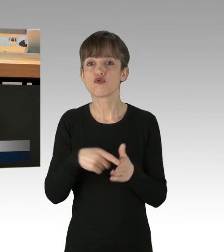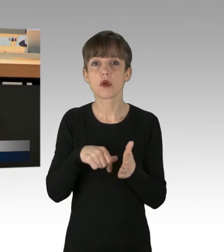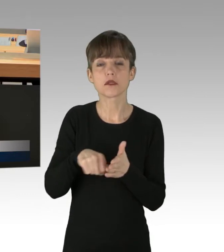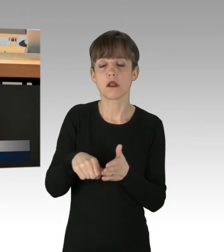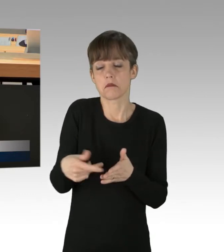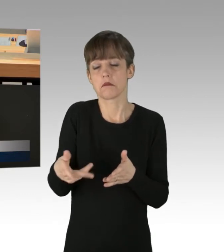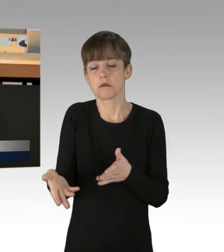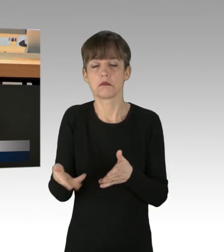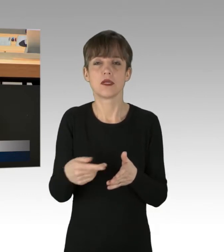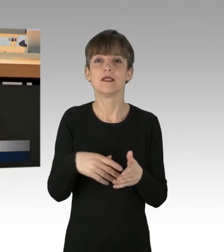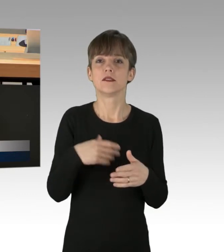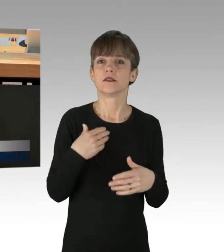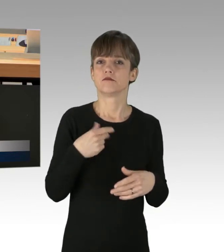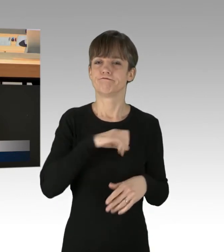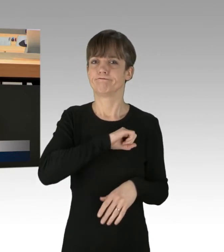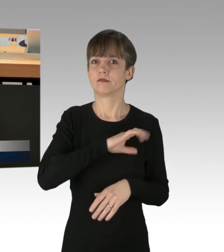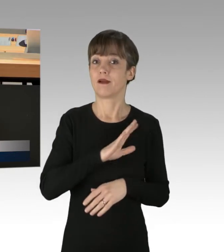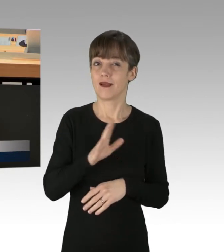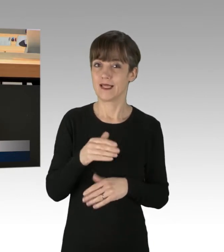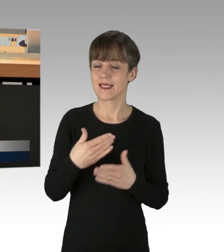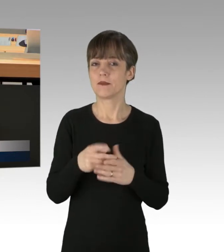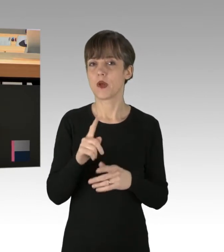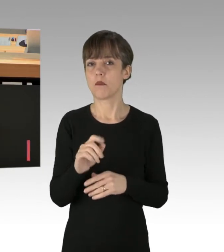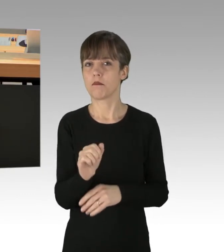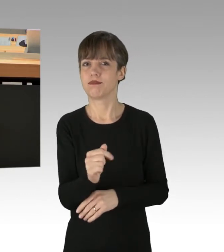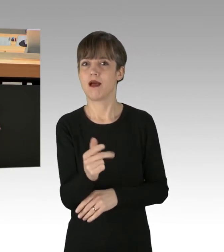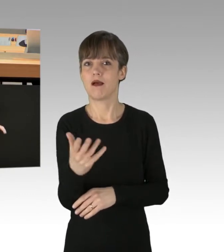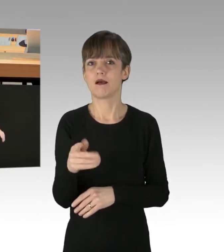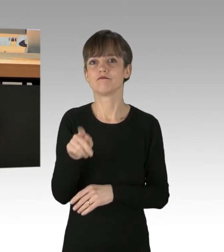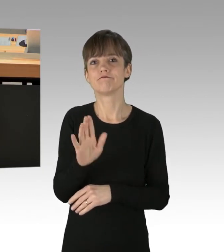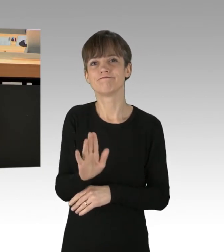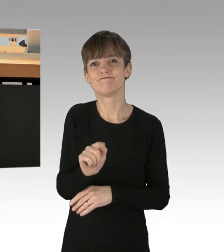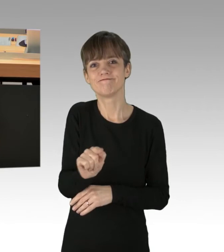Nein, Sie haben auch ein paar Dschihadisten, die für Sie in ihren Glaubenskrieg ziehen.